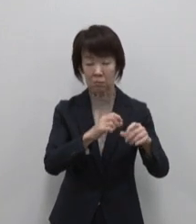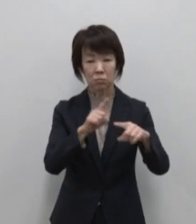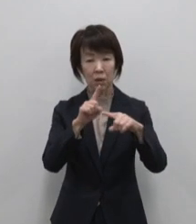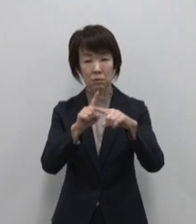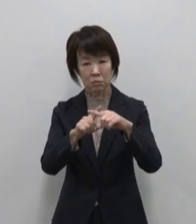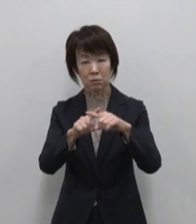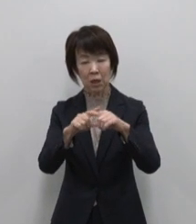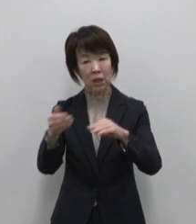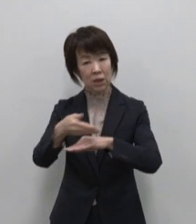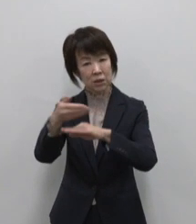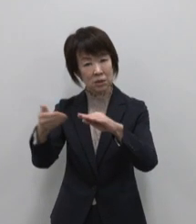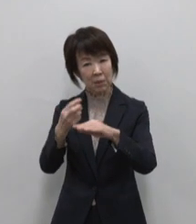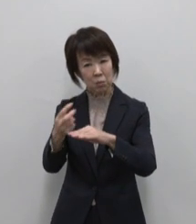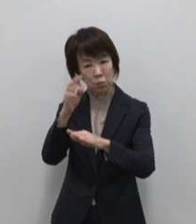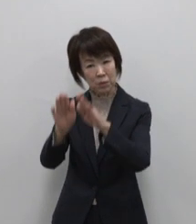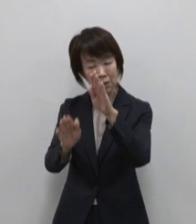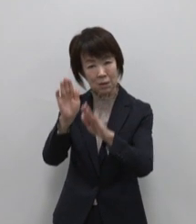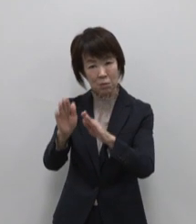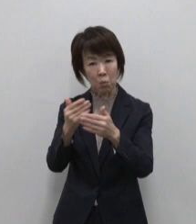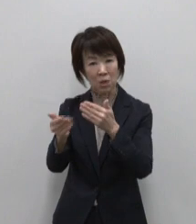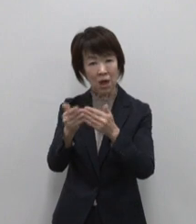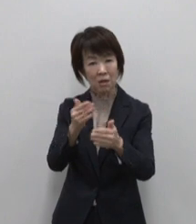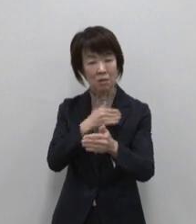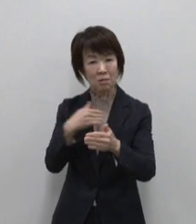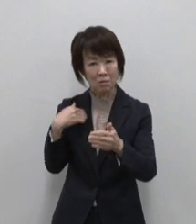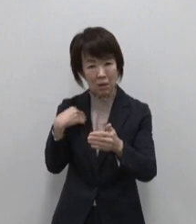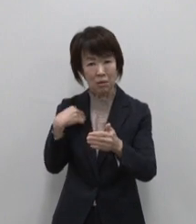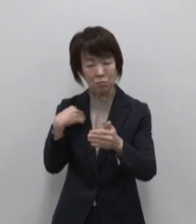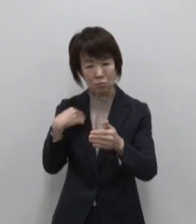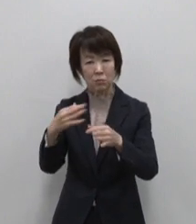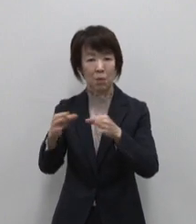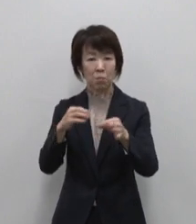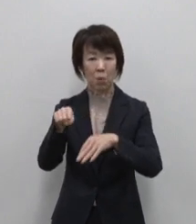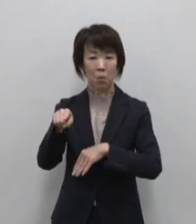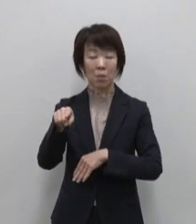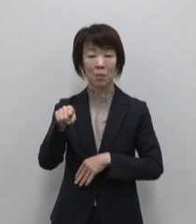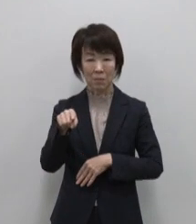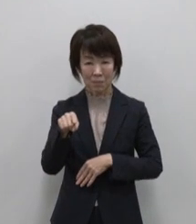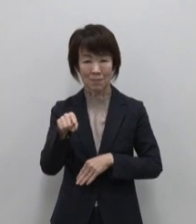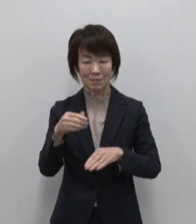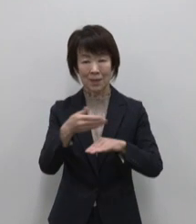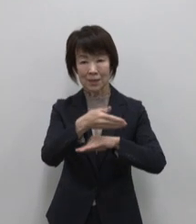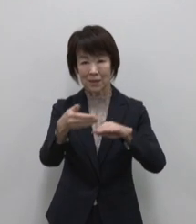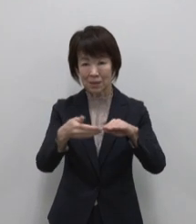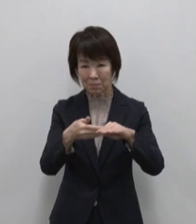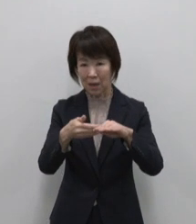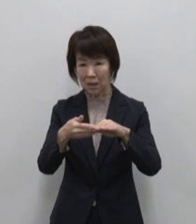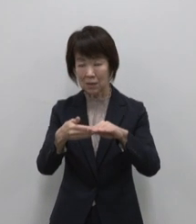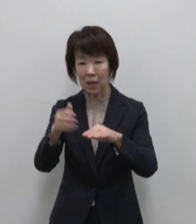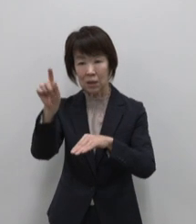島の雰囲気を体感できる店舗づくり を行うことで島とのヒトモノコト